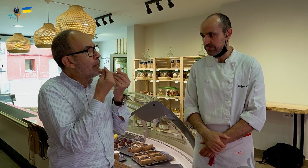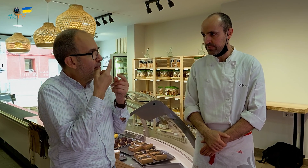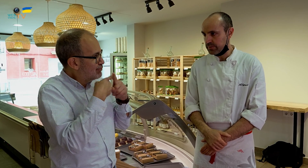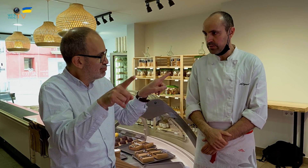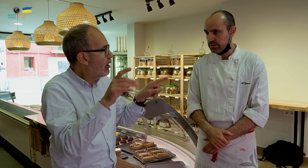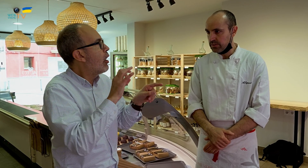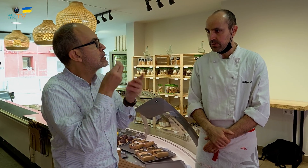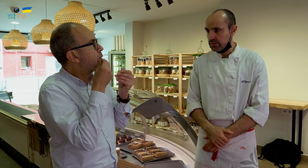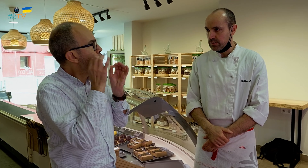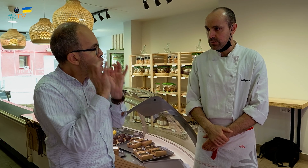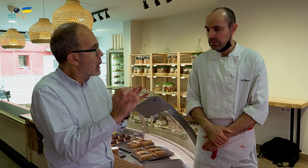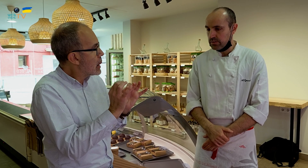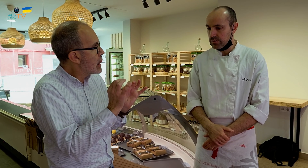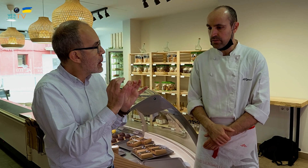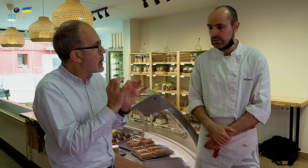pero entonces el sabor es distinto o saben igual.